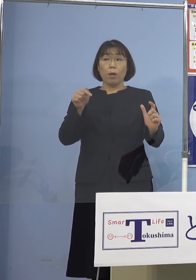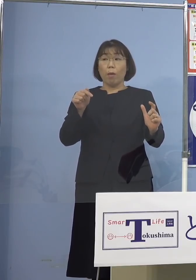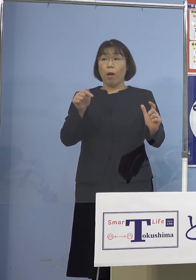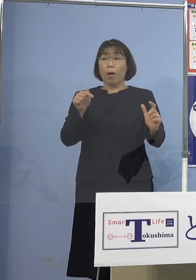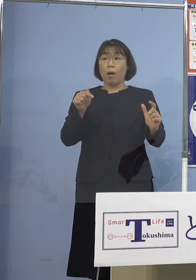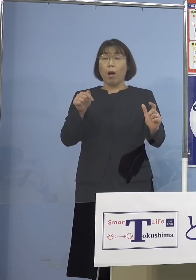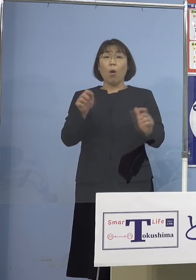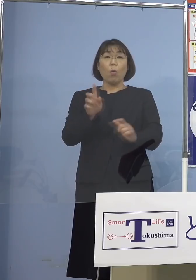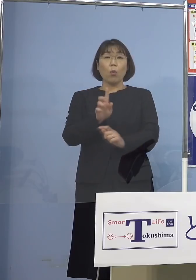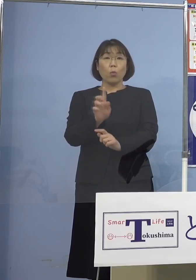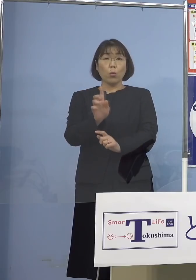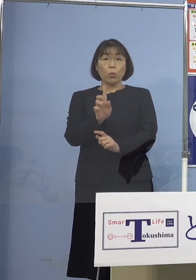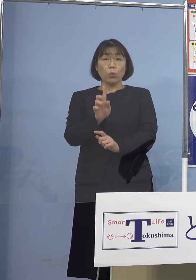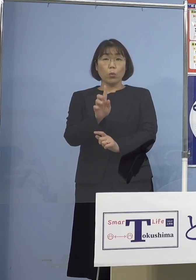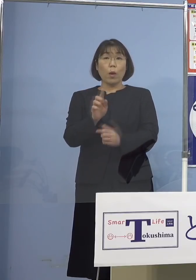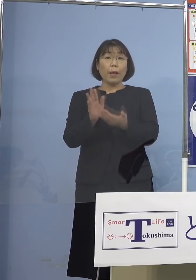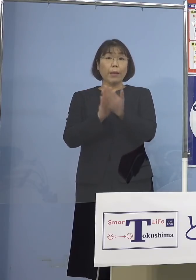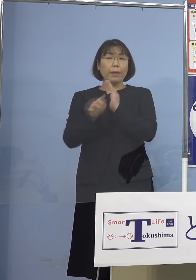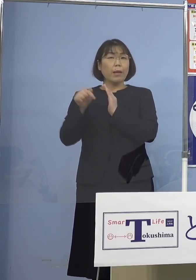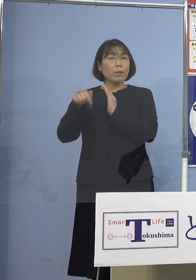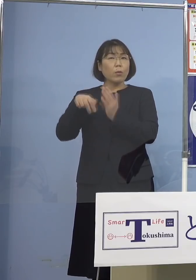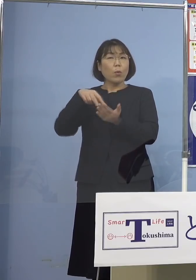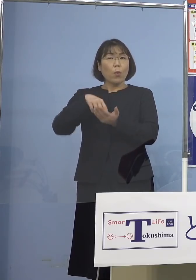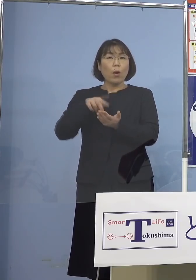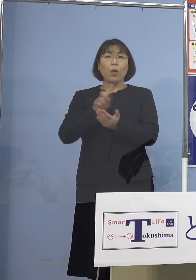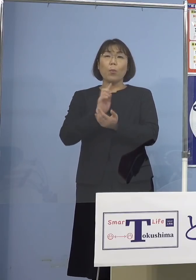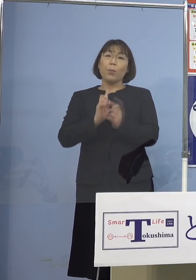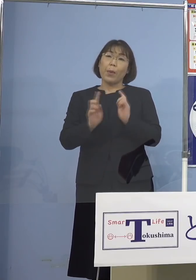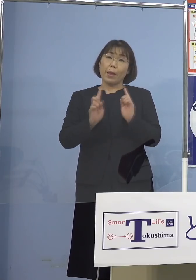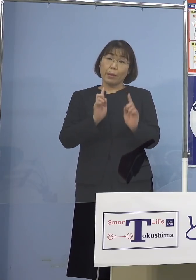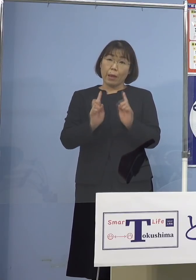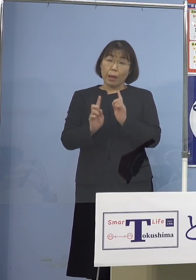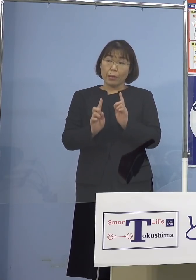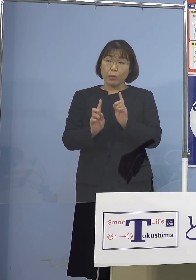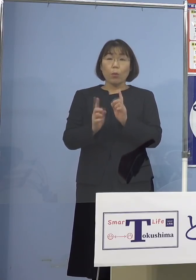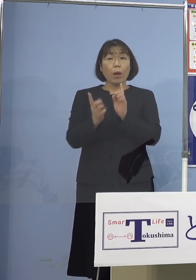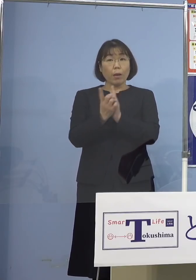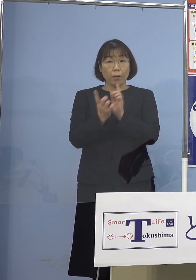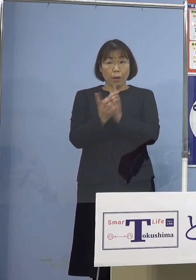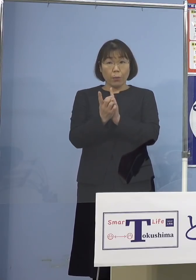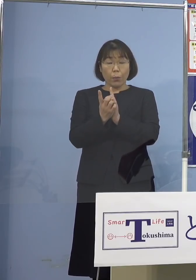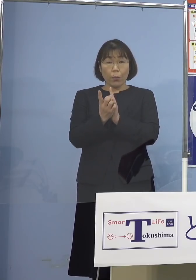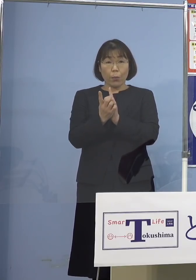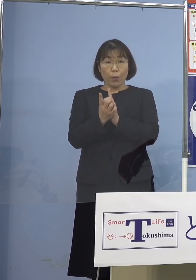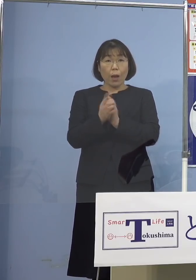どのような県として メッセージといいますか 対応というかありますでしょうか